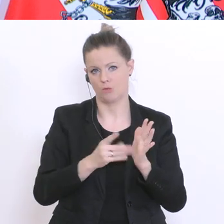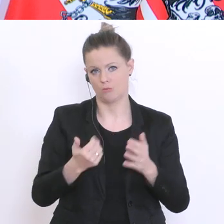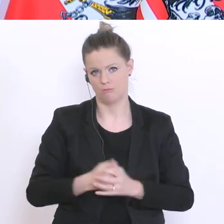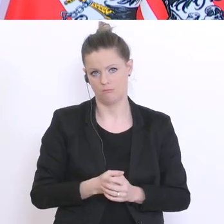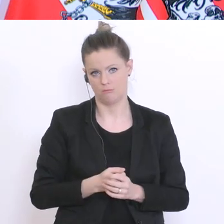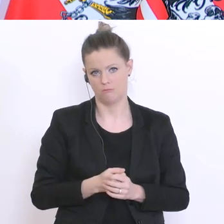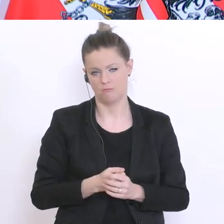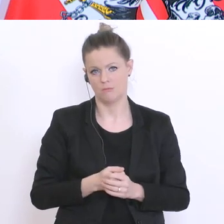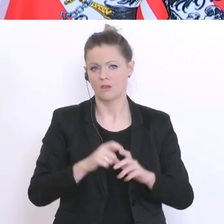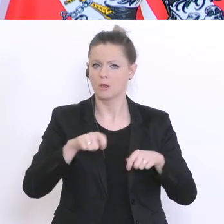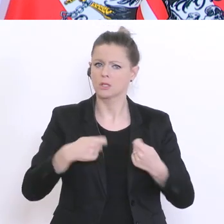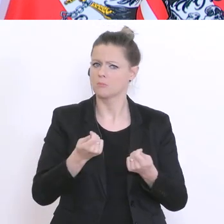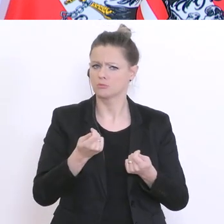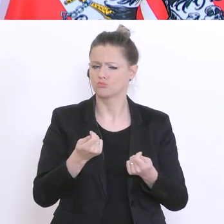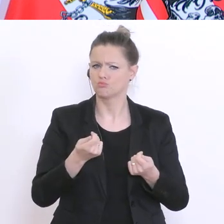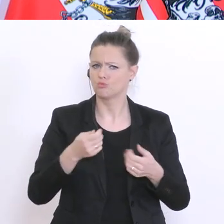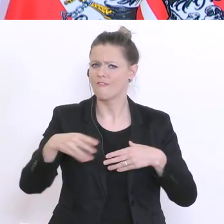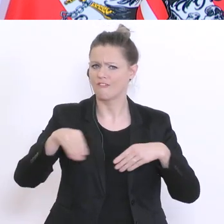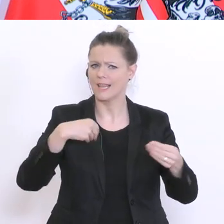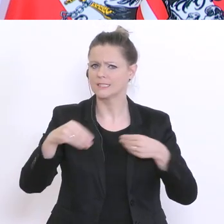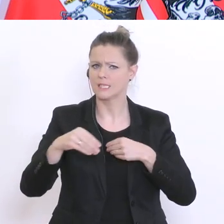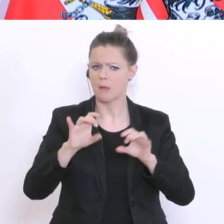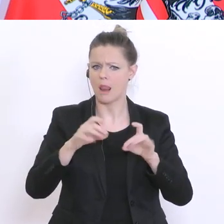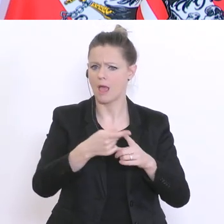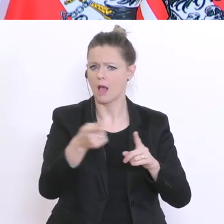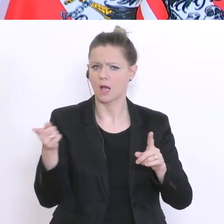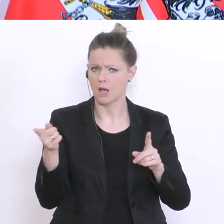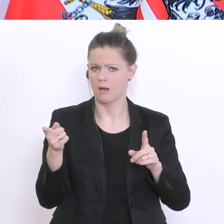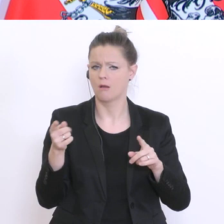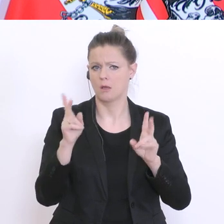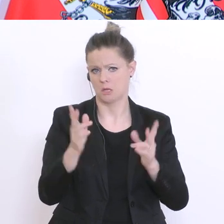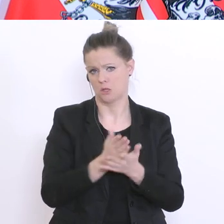eine relativ große Freiheit der Lehrerinnen und Lehrer vor Ort. Und das ist eigentlich gut so.